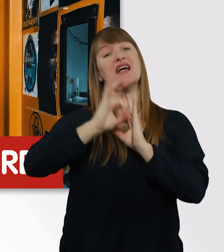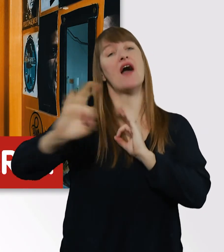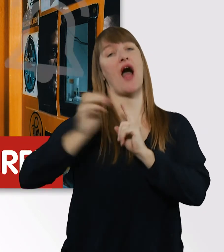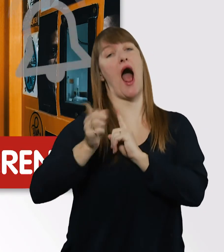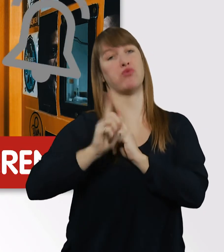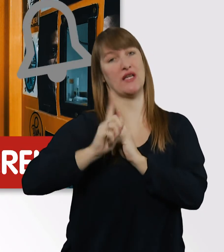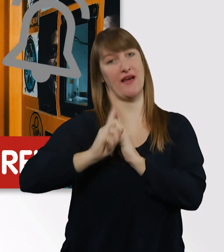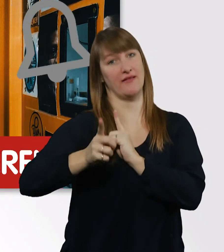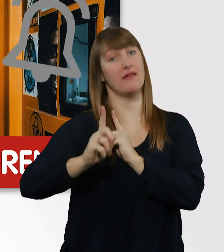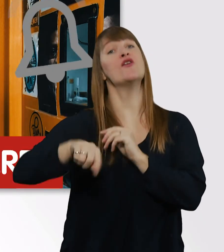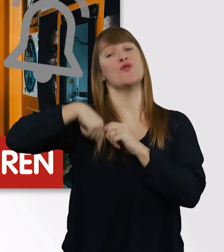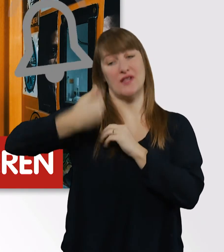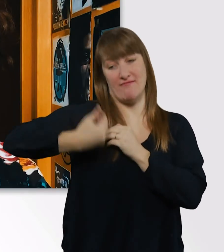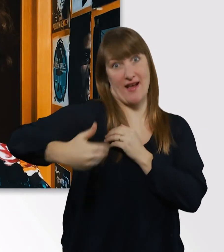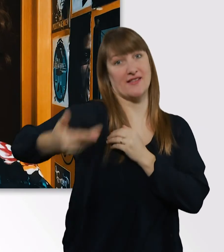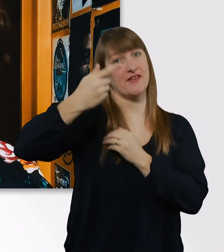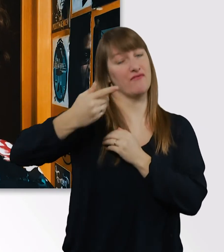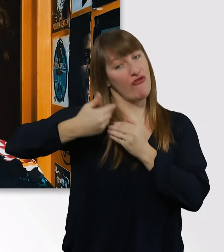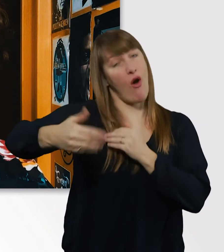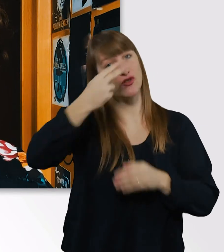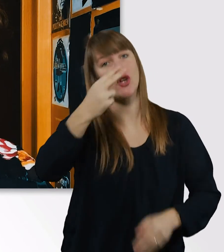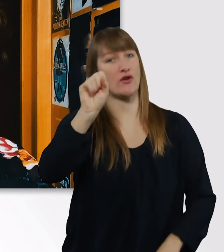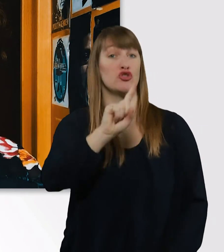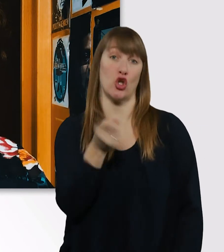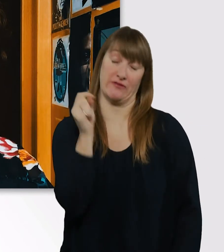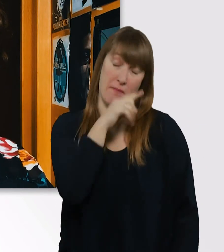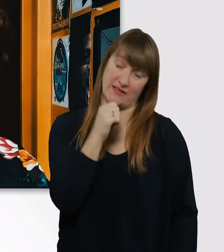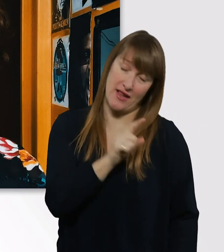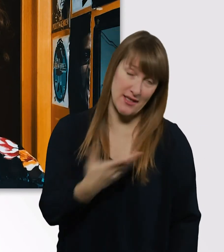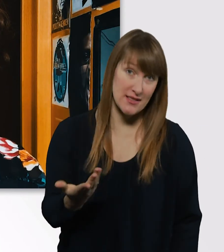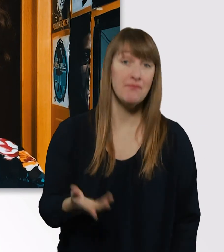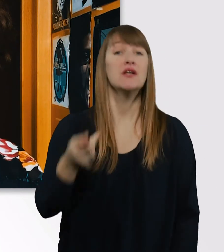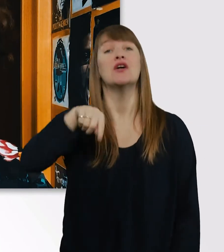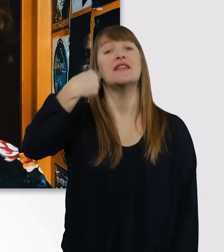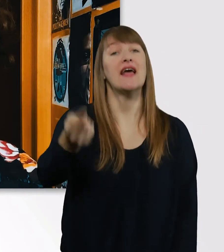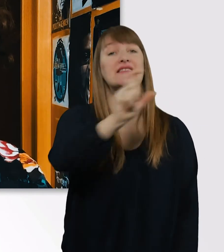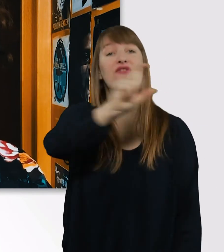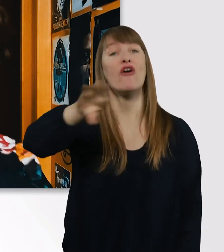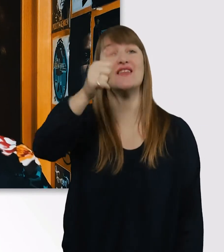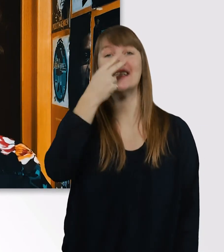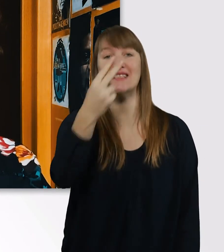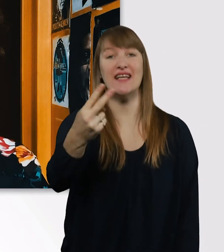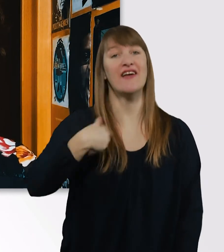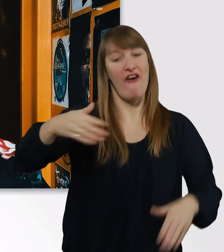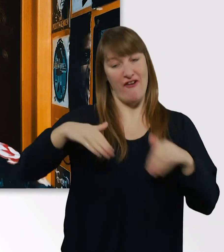Damit ihr die nächsten Folgen nicht verpasst. Und dann, würde ich sagen, sehen wir uns nächste Woche. Ich freu mich auf euch.